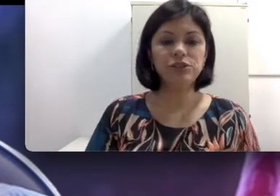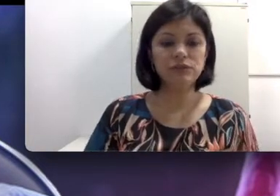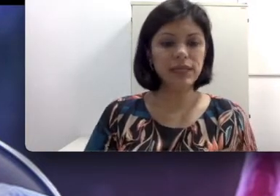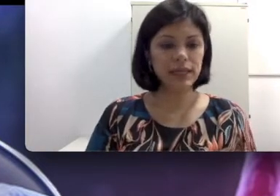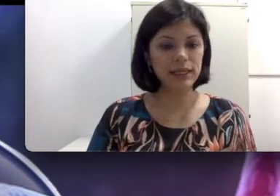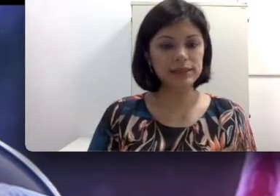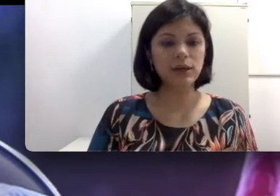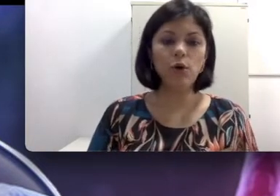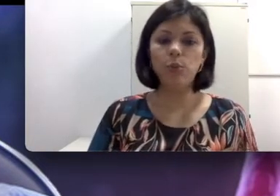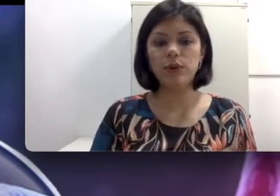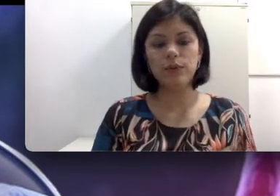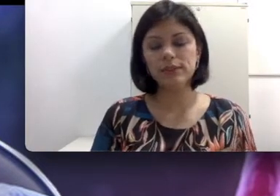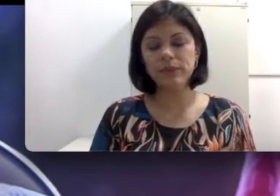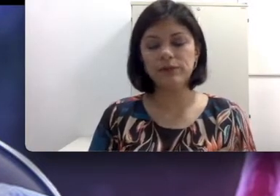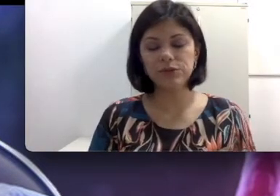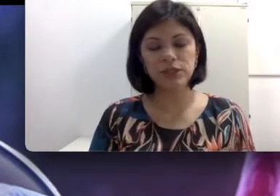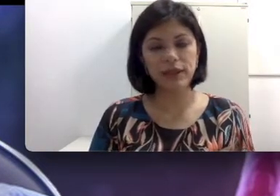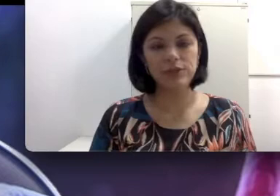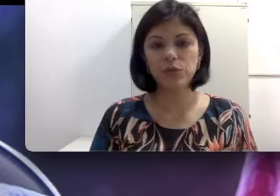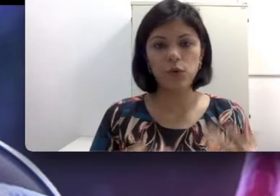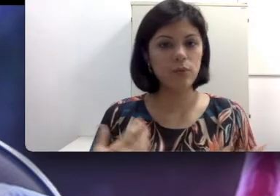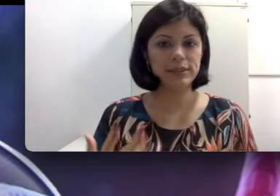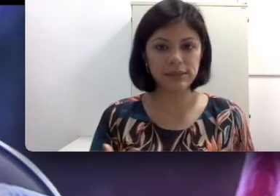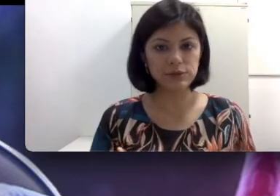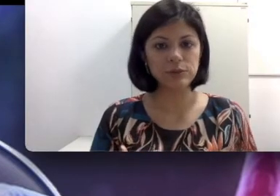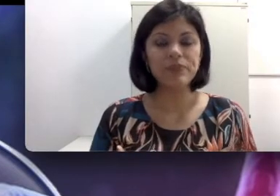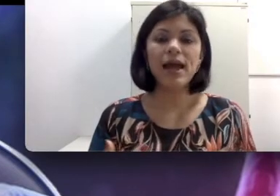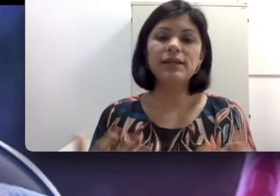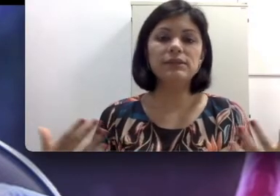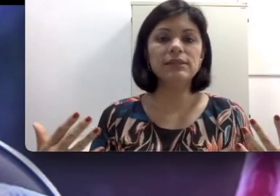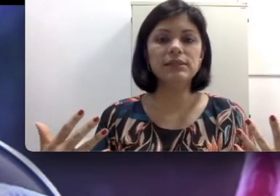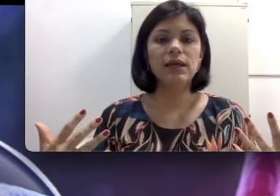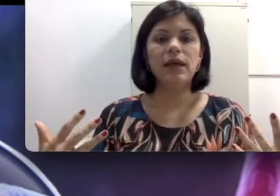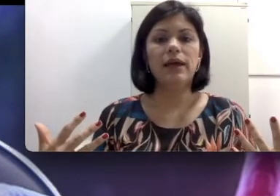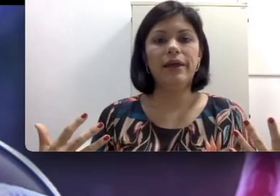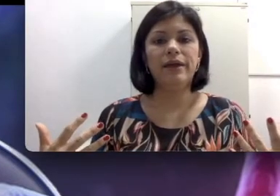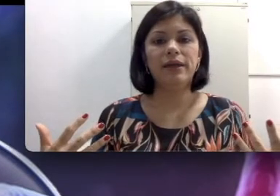da criança, ou por um aspecto genético, alguma síndrome. Às vezes são consanguíneos,